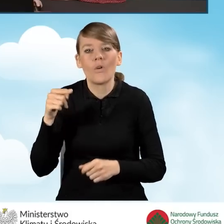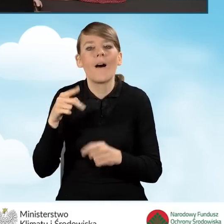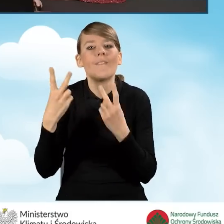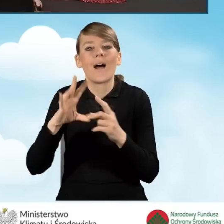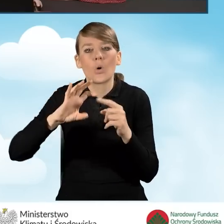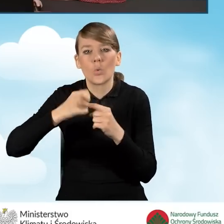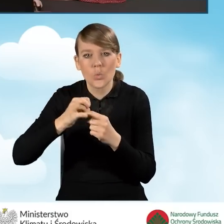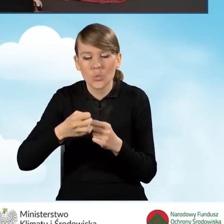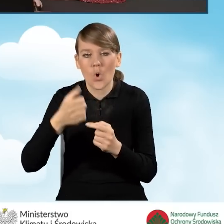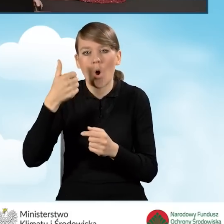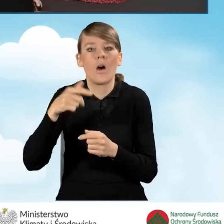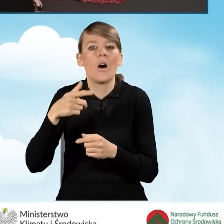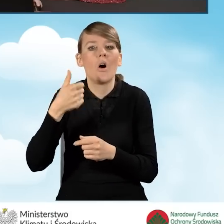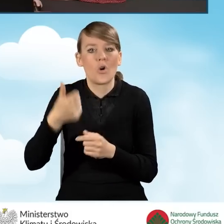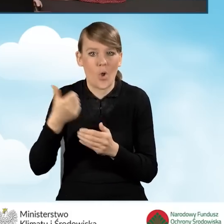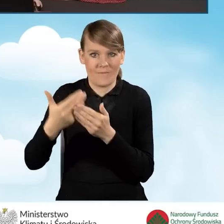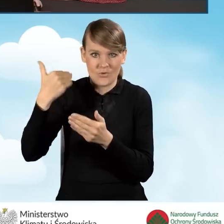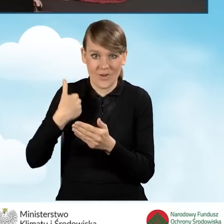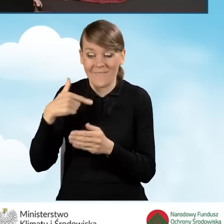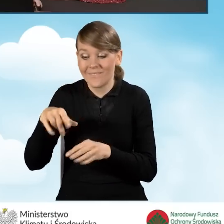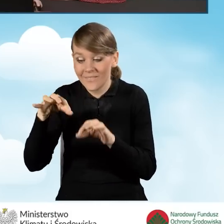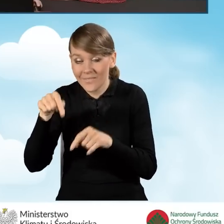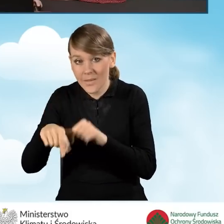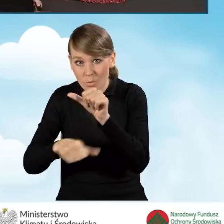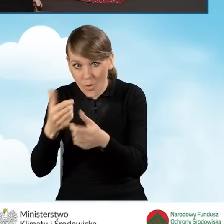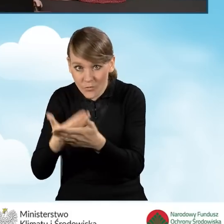w grudniu roku poprzedzającego rok złożenia wniosku o dofinansowanie.